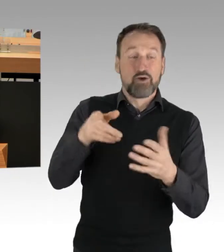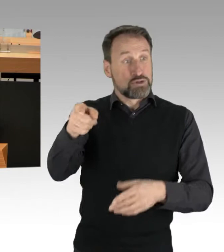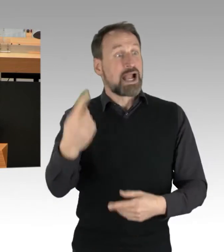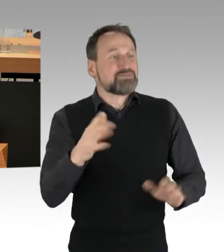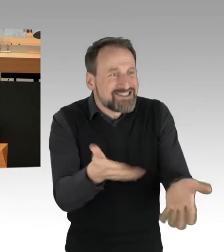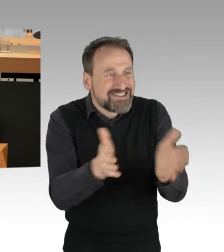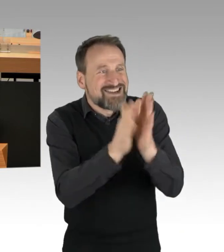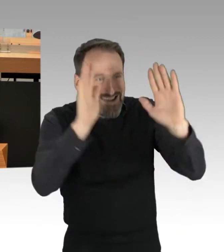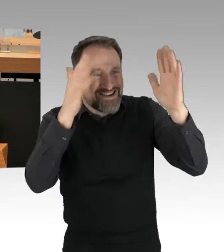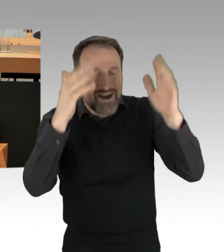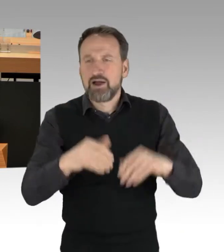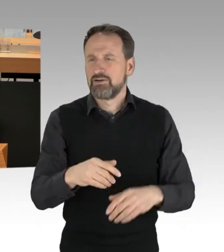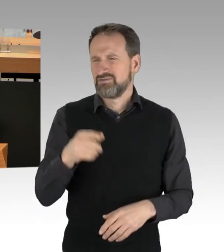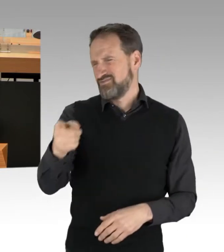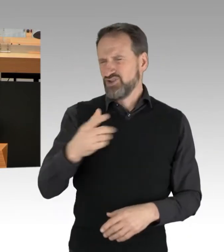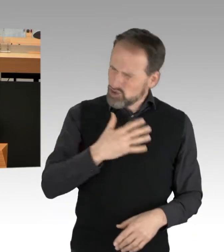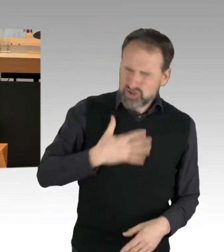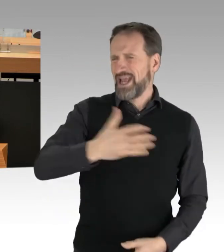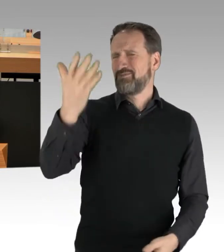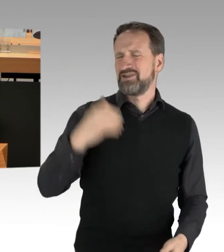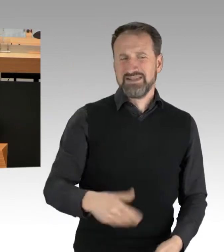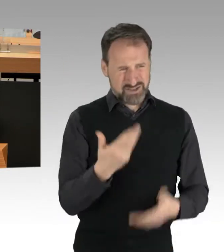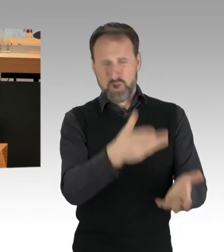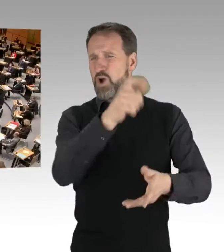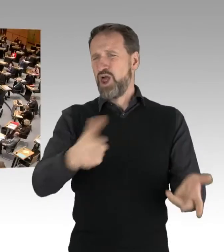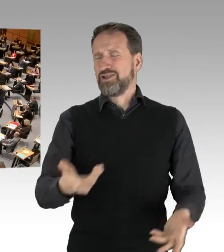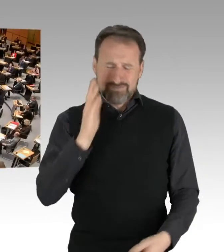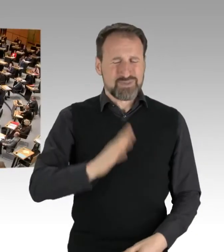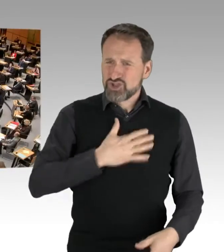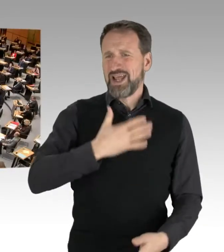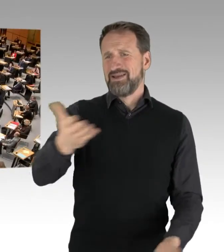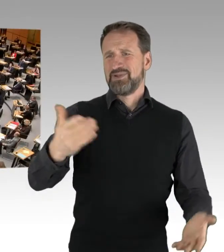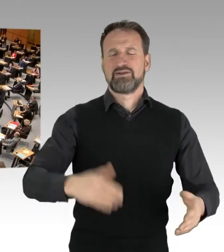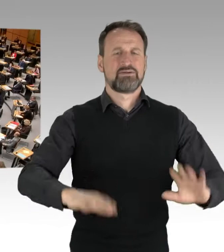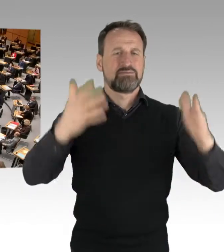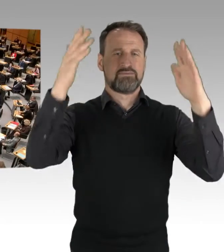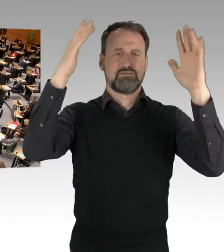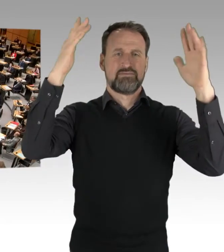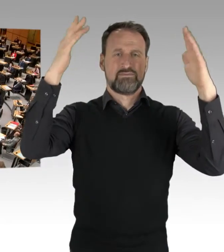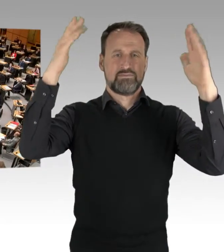Schämen Sie sich dafür. (Applaus)